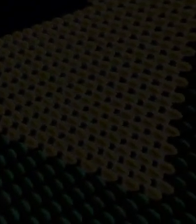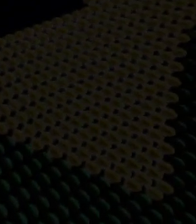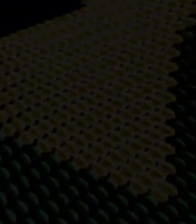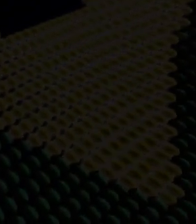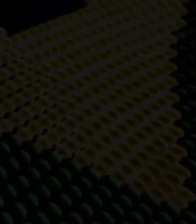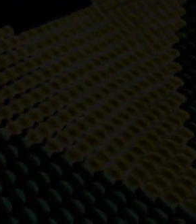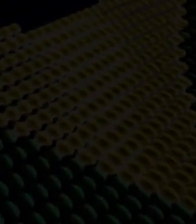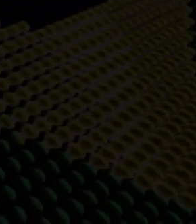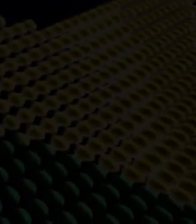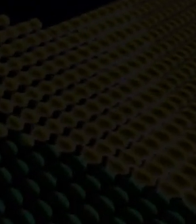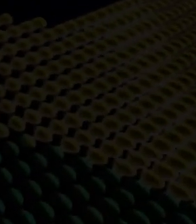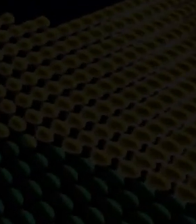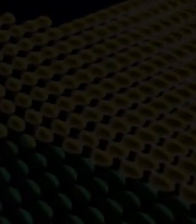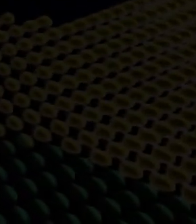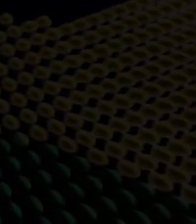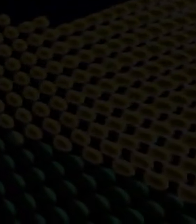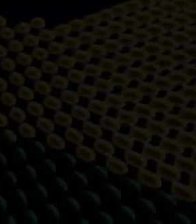investimentos estrangeiros.